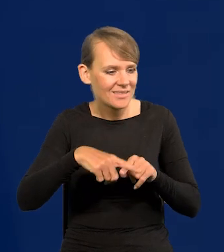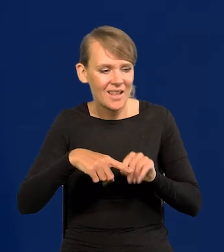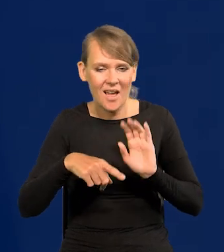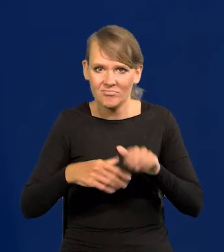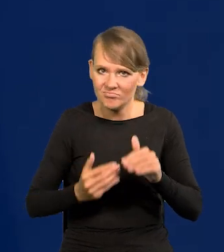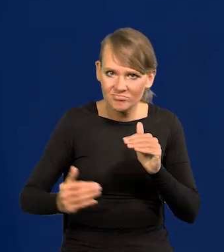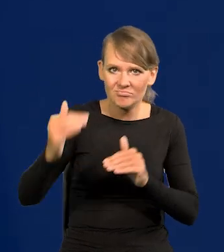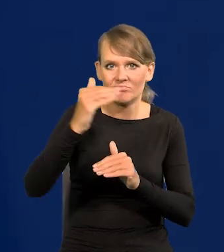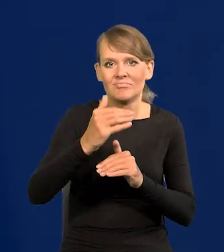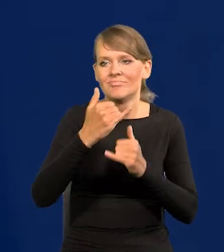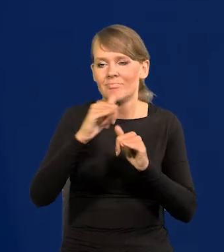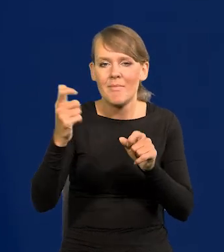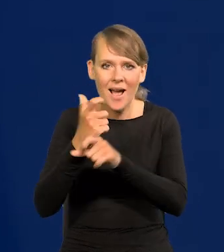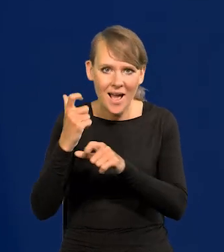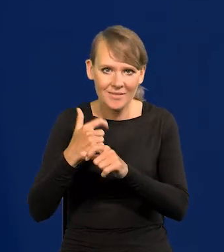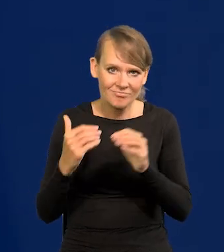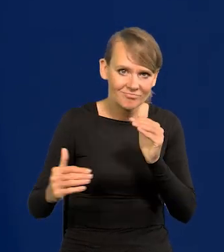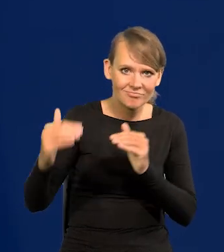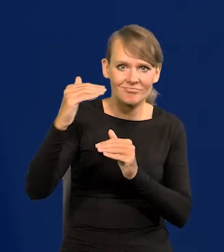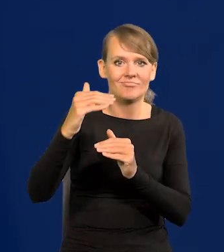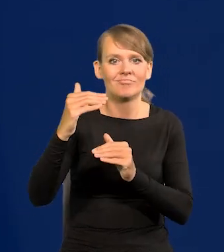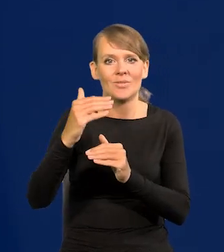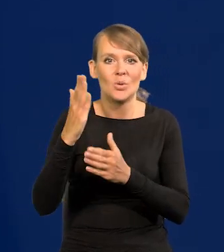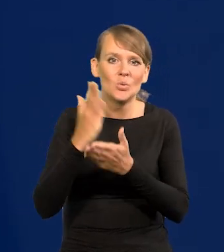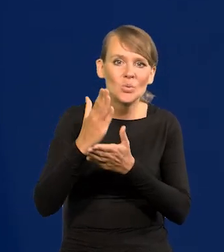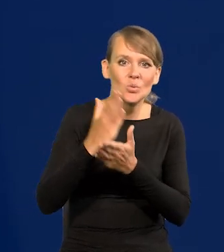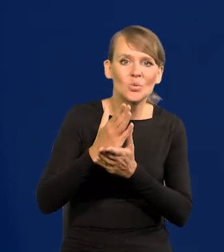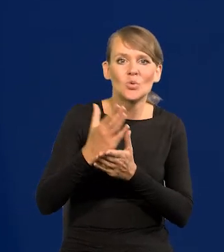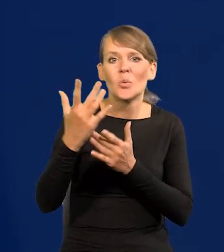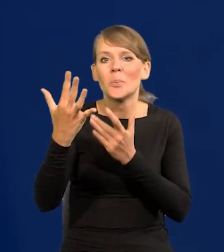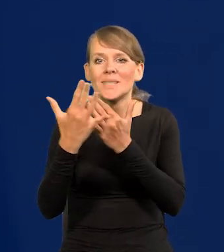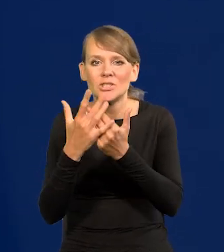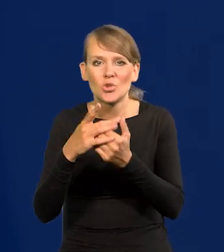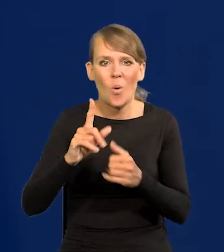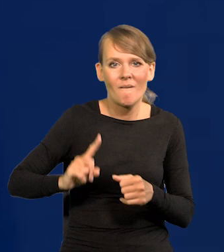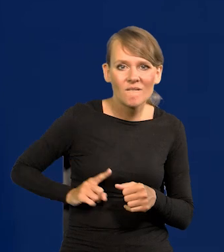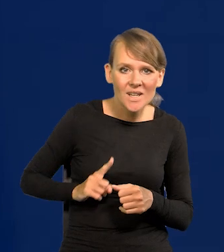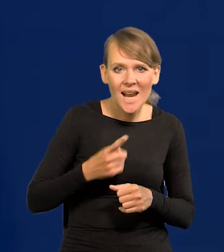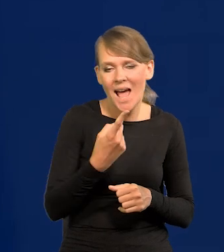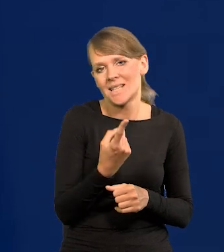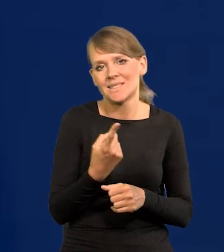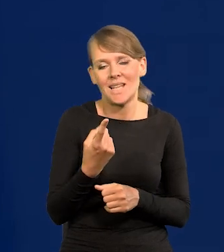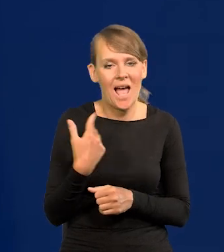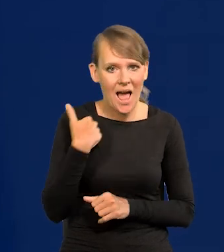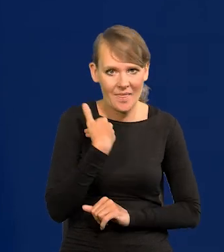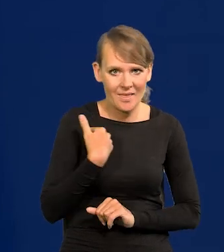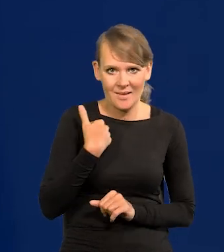i już chwytamy przedpokój tych krajów takich jak Francja czy Anglia.